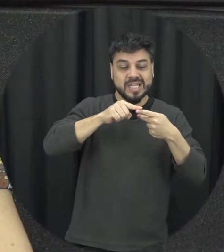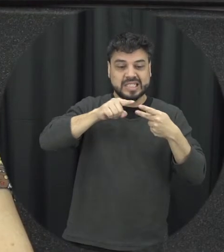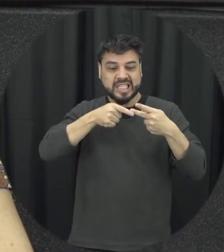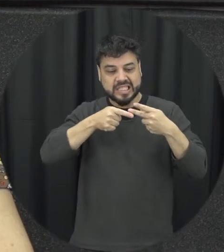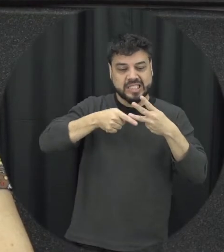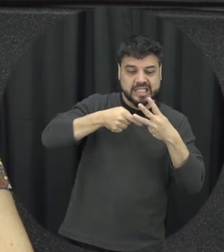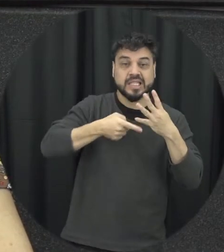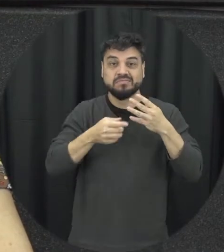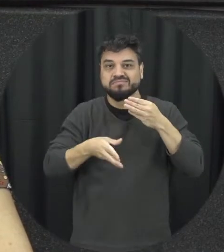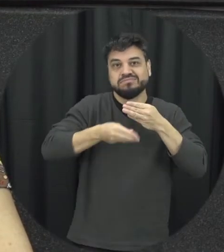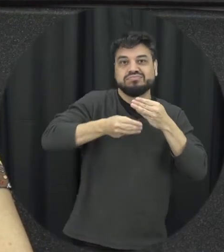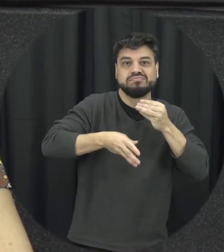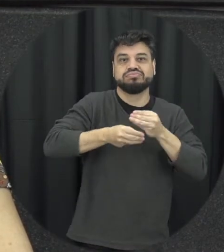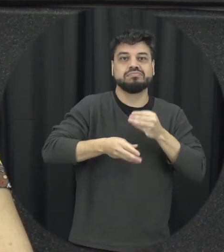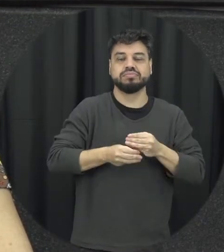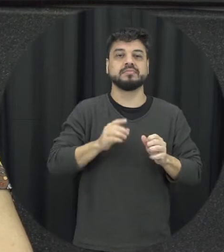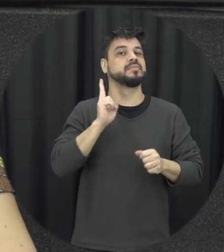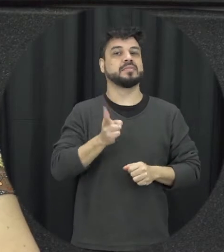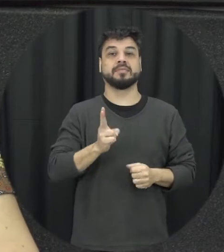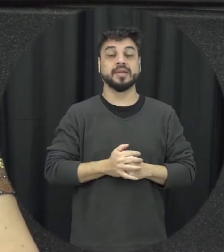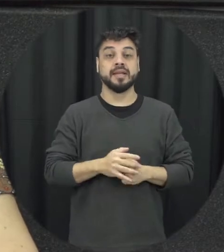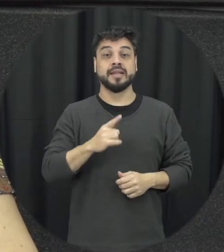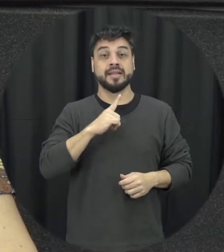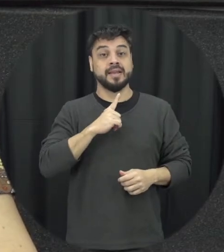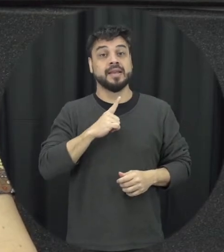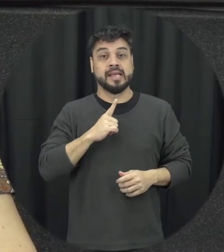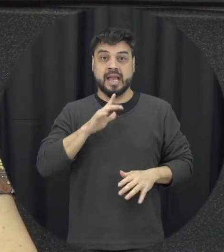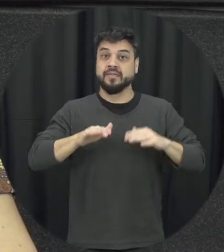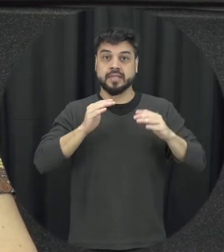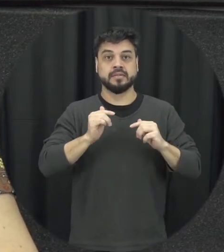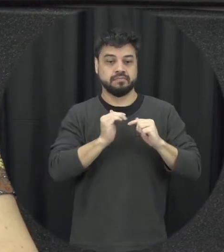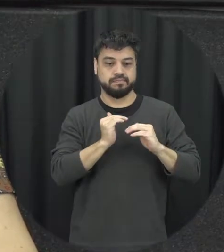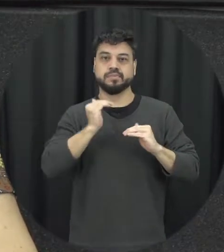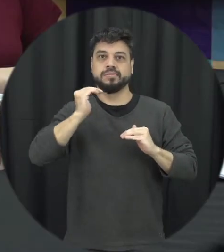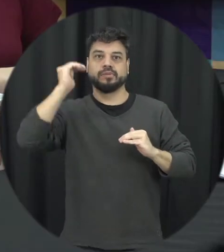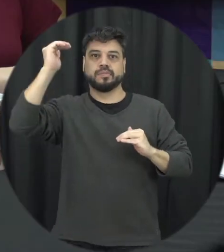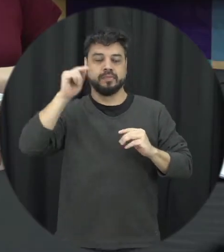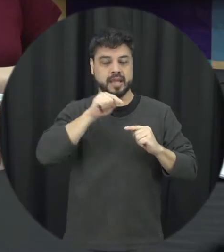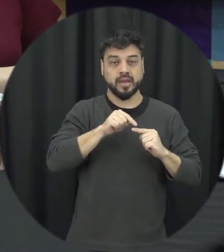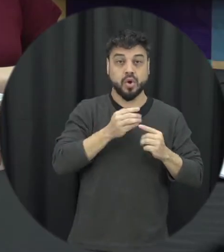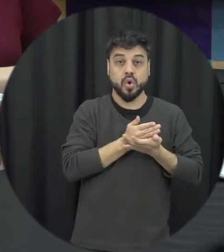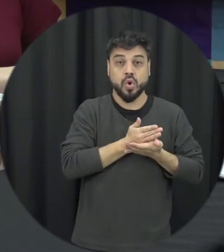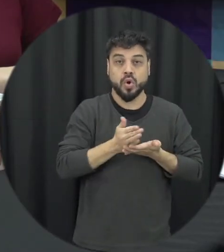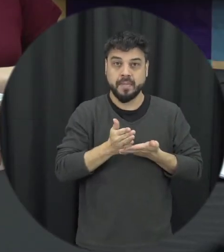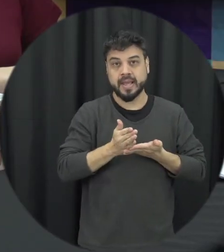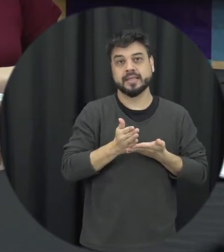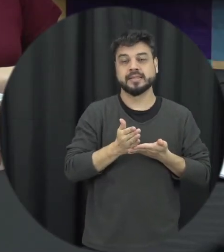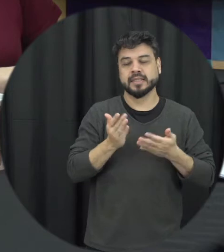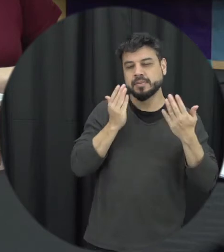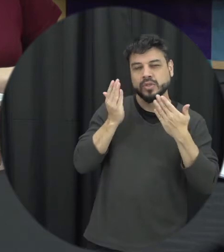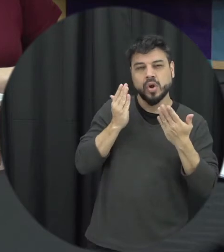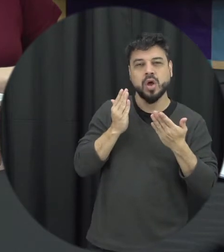ocorrência dessas utilizações e é nessa escalada começa às vezes quando ele se ali psicológica